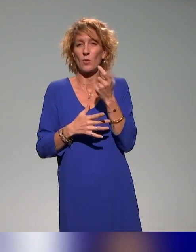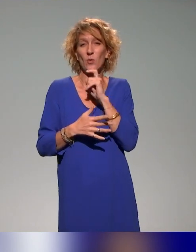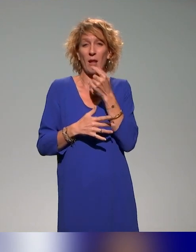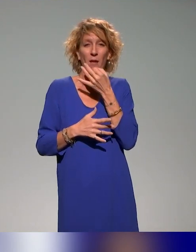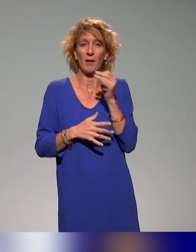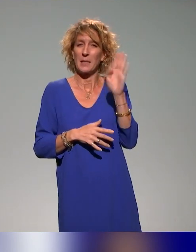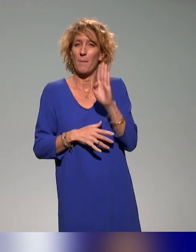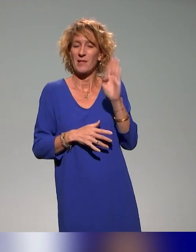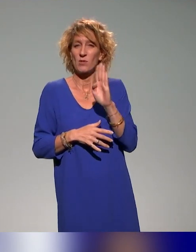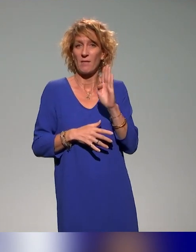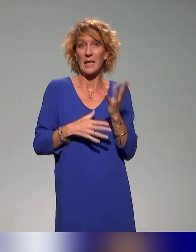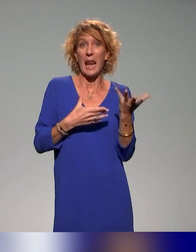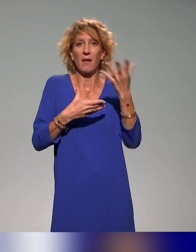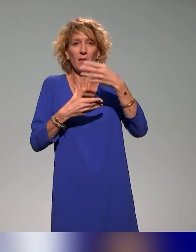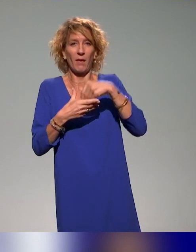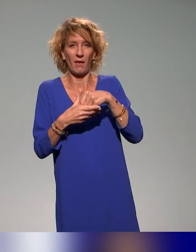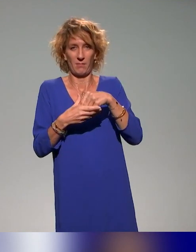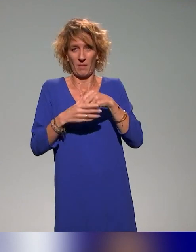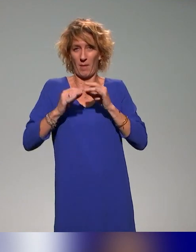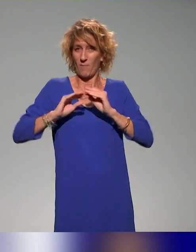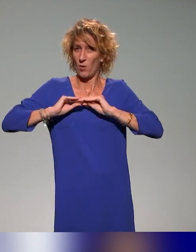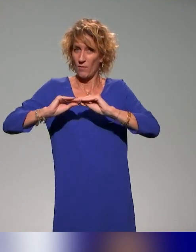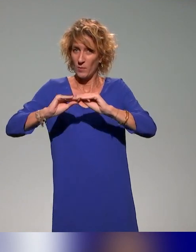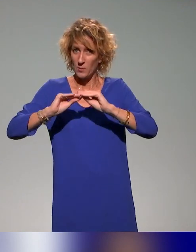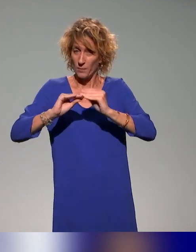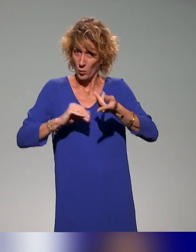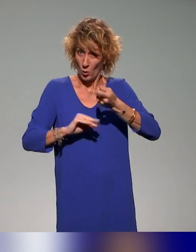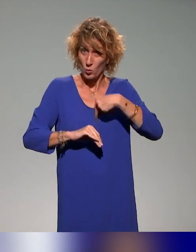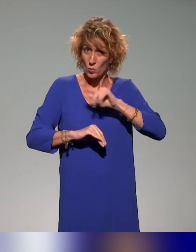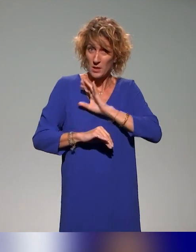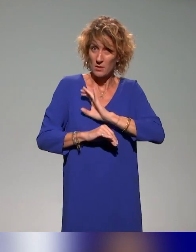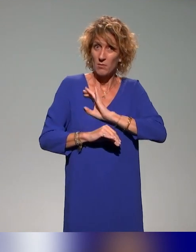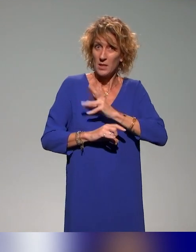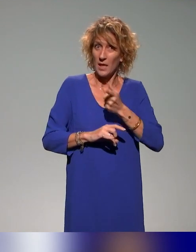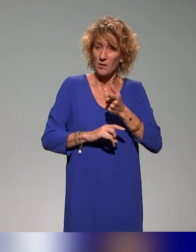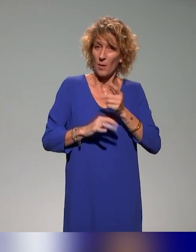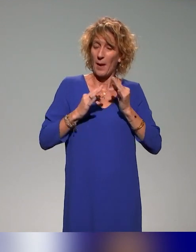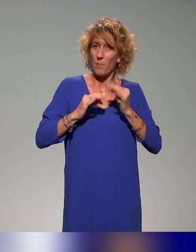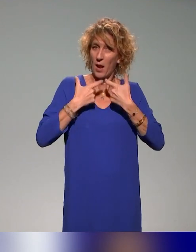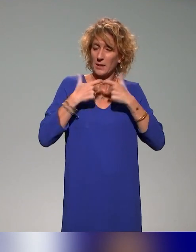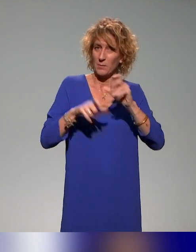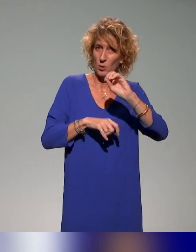à l'intérieur des formations. Et nous, c'est ce qu'on essaye de faire en accessibilité numérique, en fait, on ne fait pas des formations à l'accessibilité numérique,